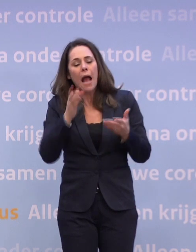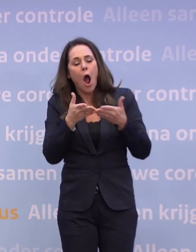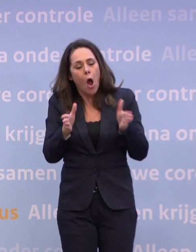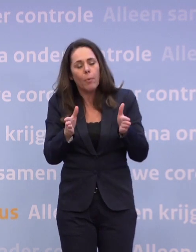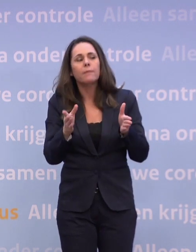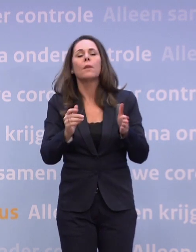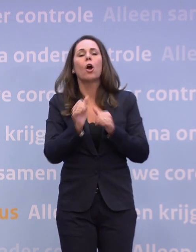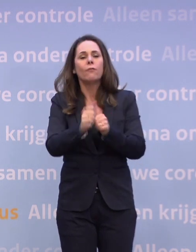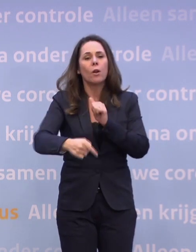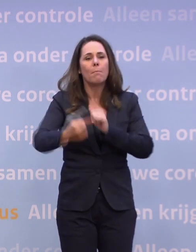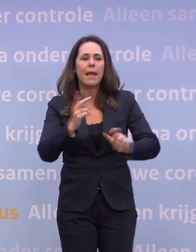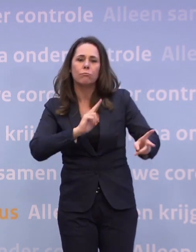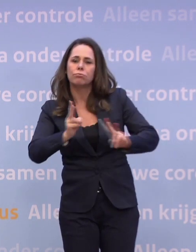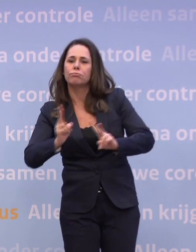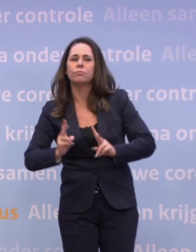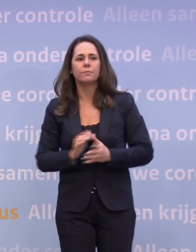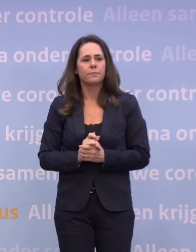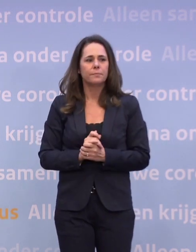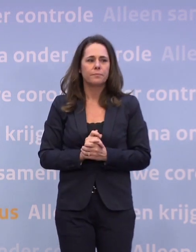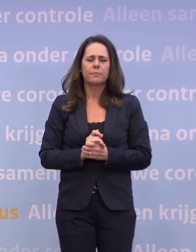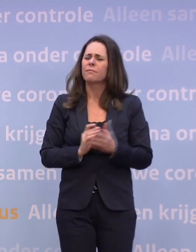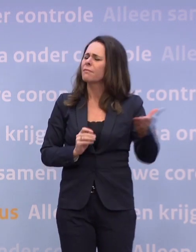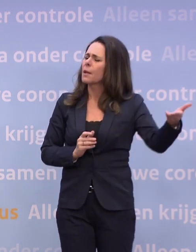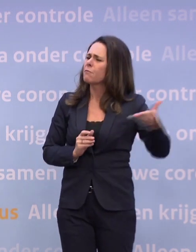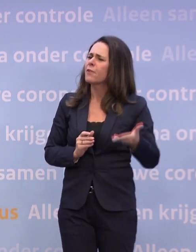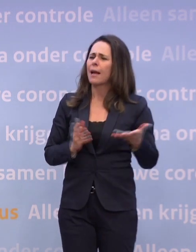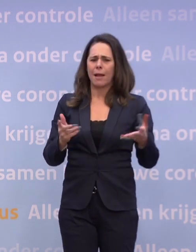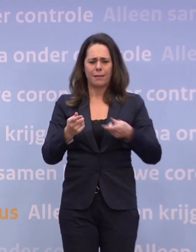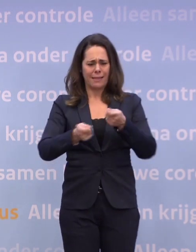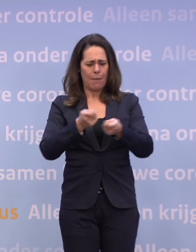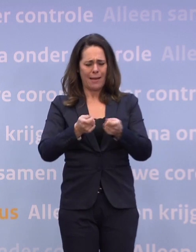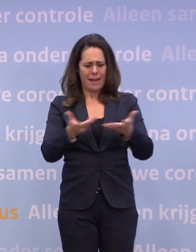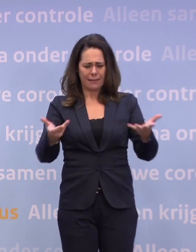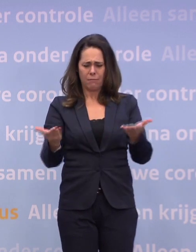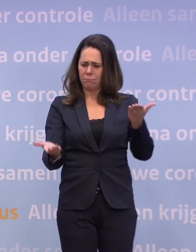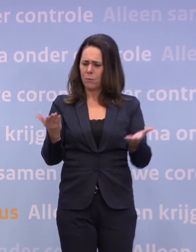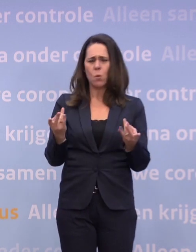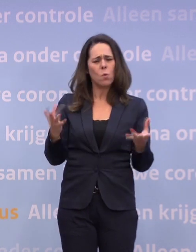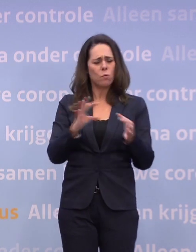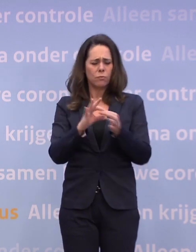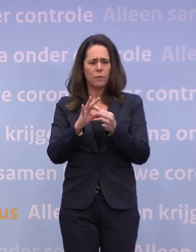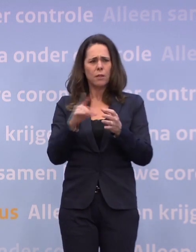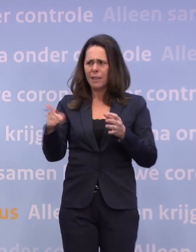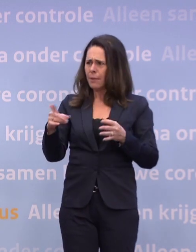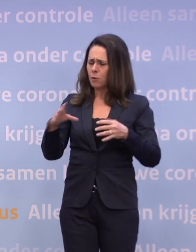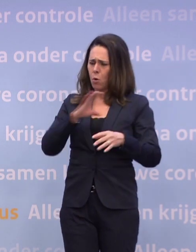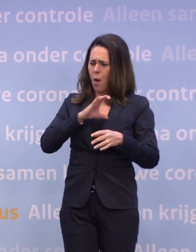Wat zegt dat eigenlijk over de verhoudingen binnen het kabinet... ...dat zo'n memo terwijl u met uw collega's zit te vergaderen, uitlekt?